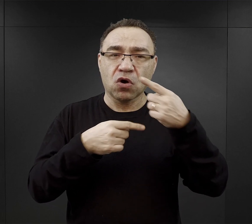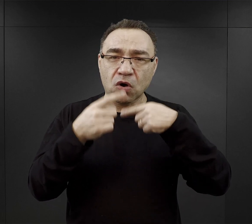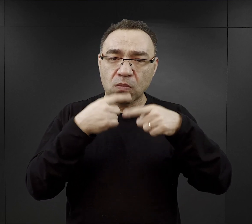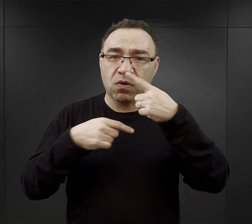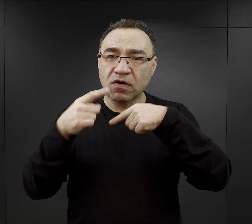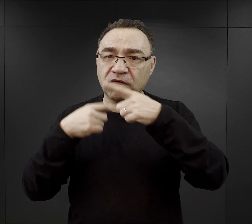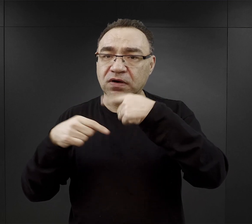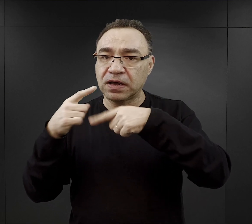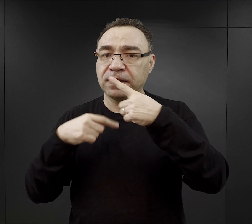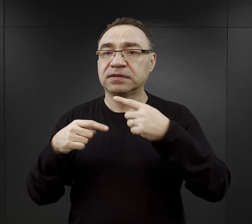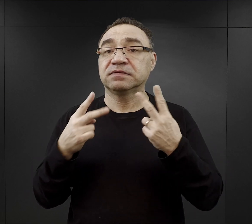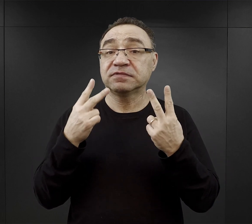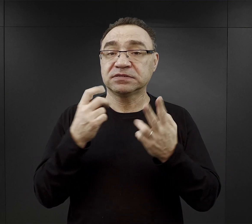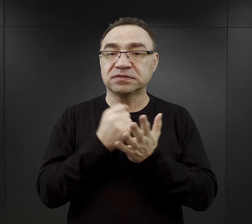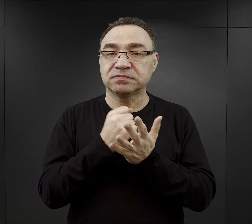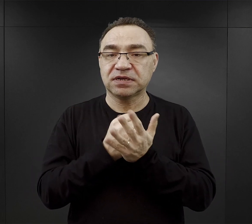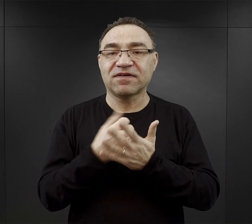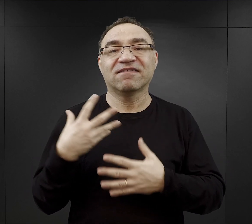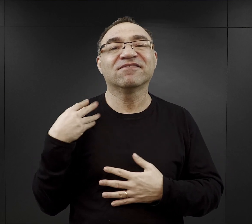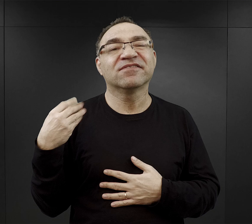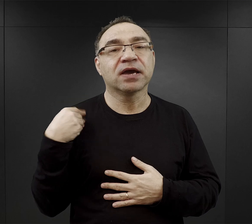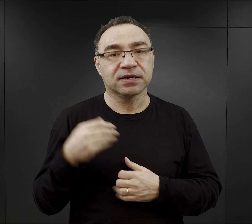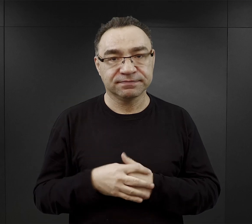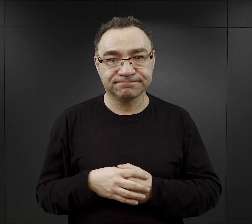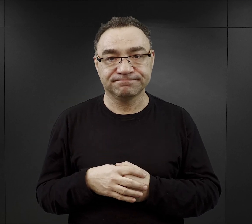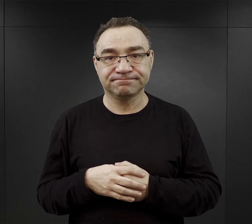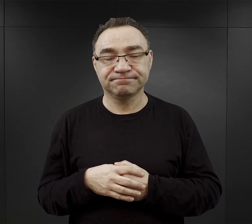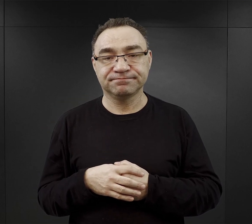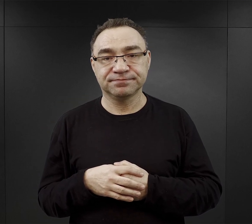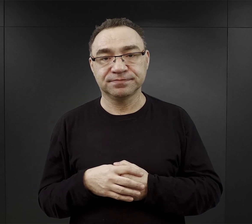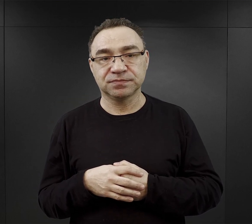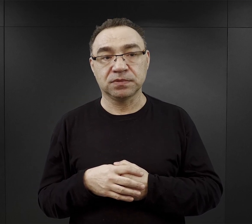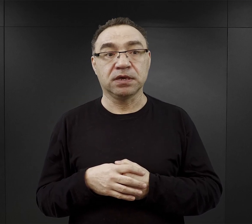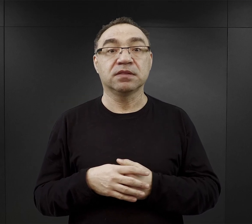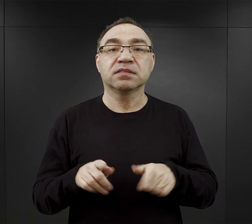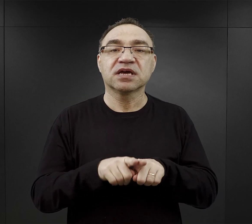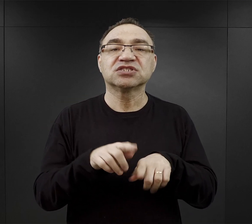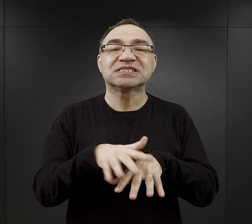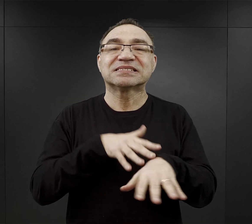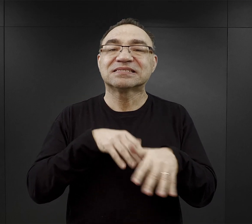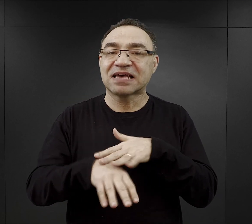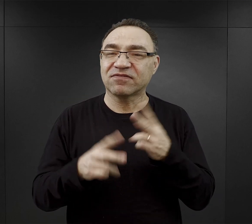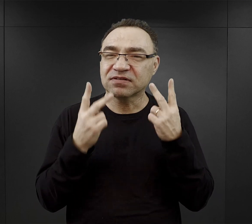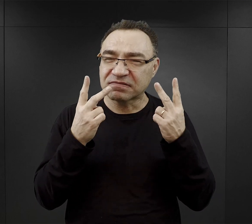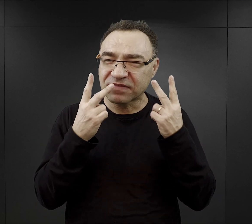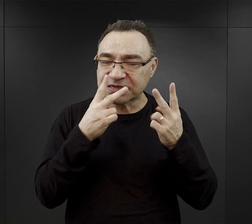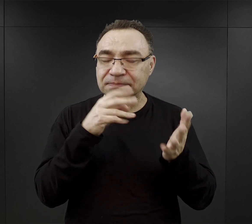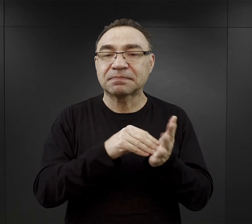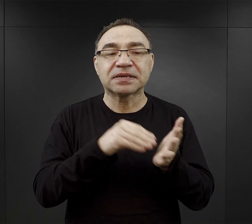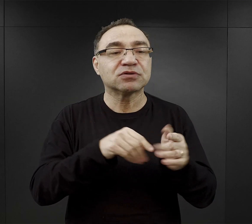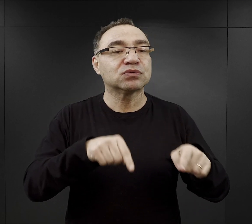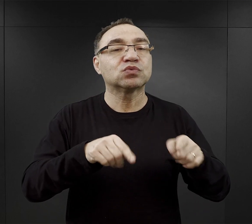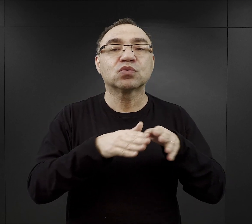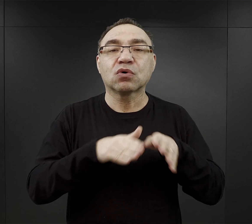takie czynniki jak wiek. Posiadanie praktycznego zawodu, ale praktycznego w warunkach obozowych.